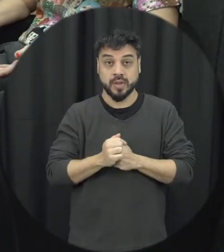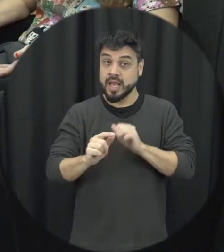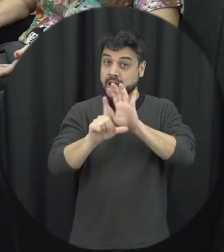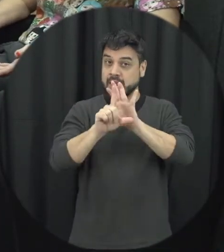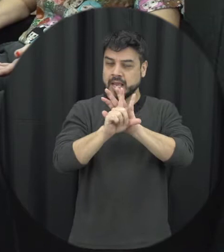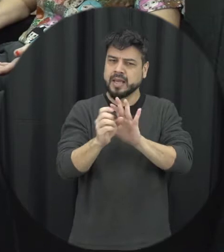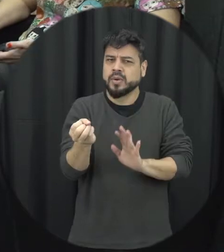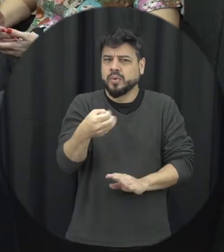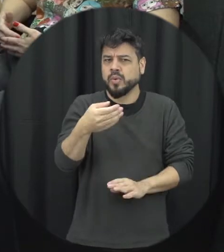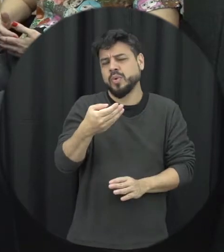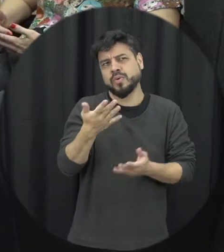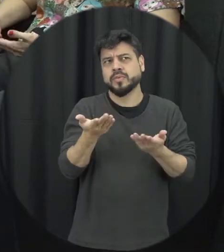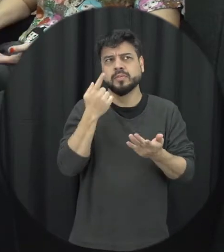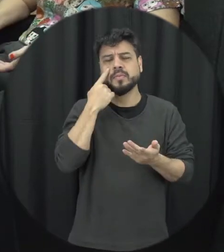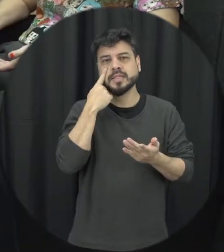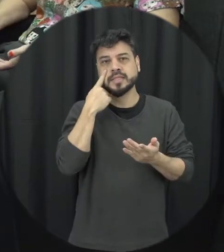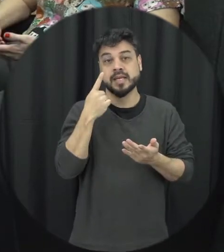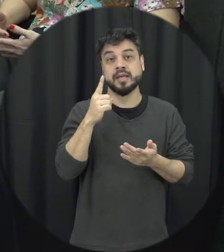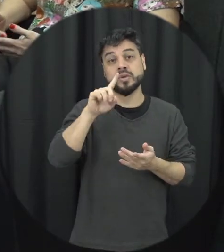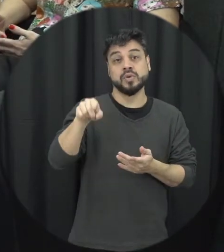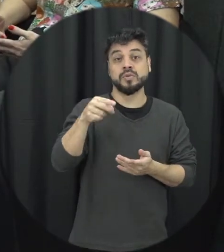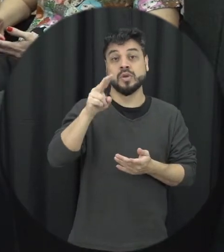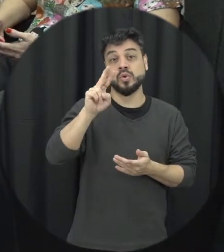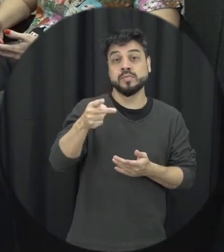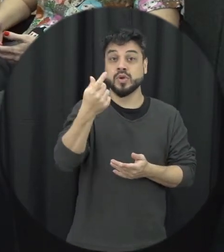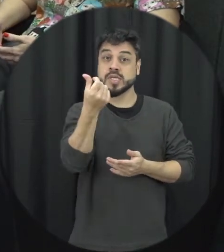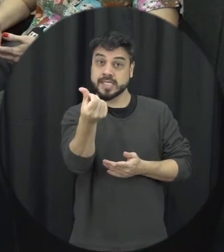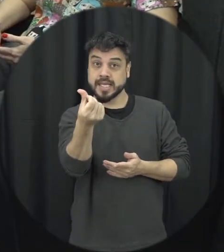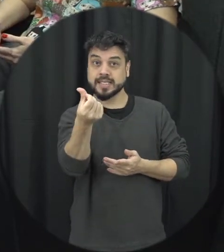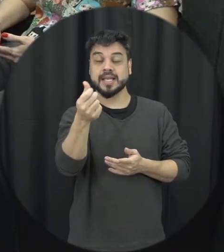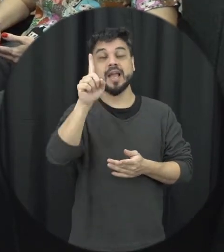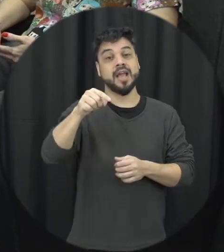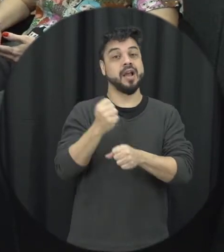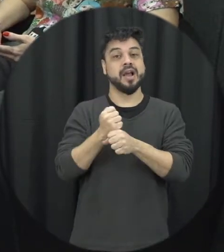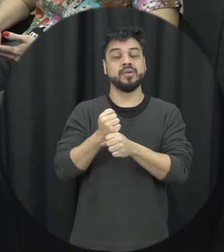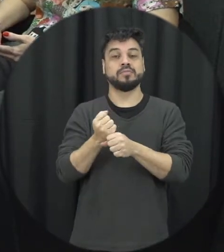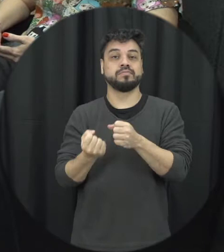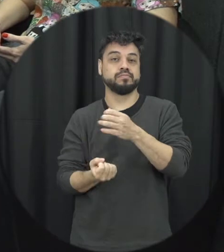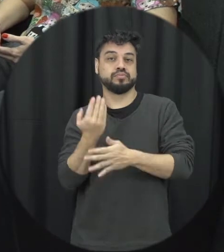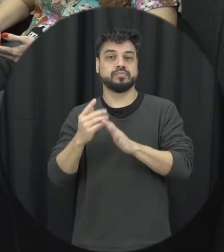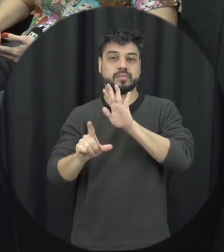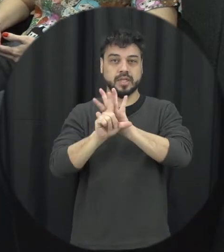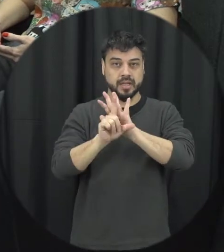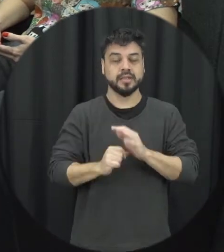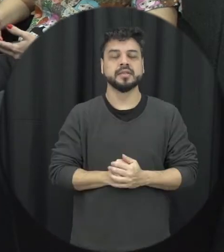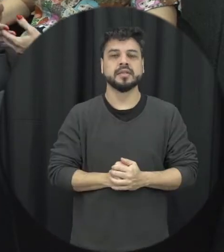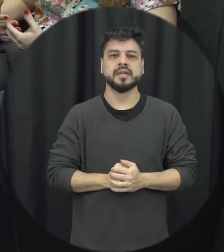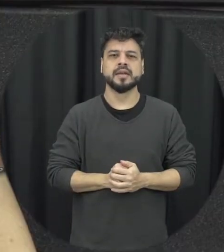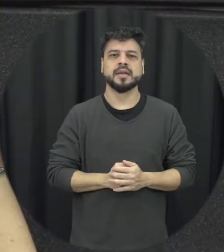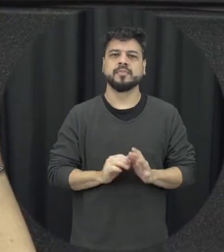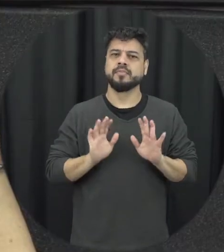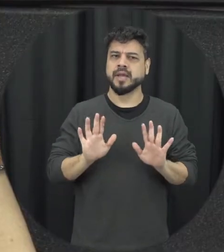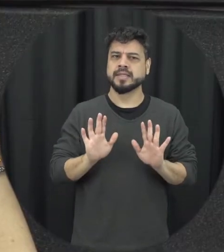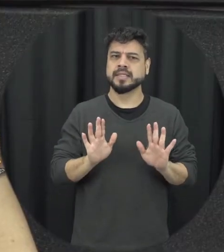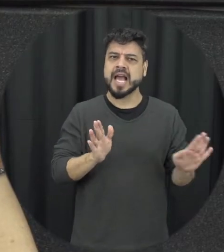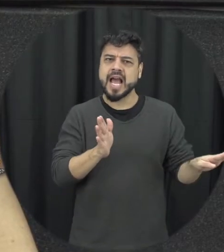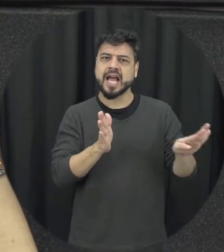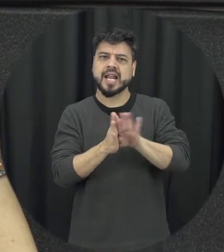se a gente for olhar né o ano de 2006 é o ano em que a lei foi sancionada mas até chegar a